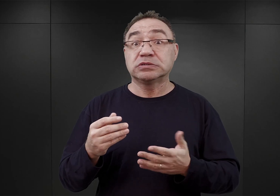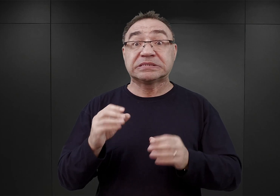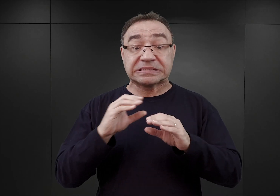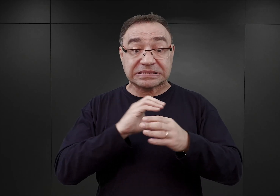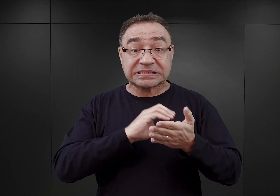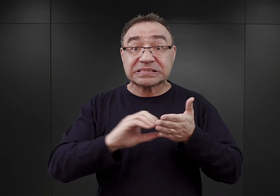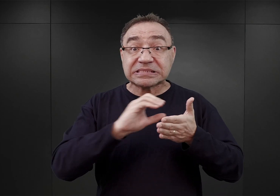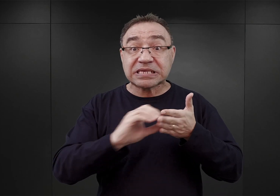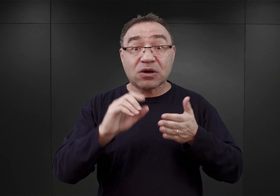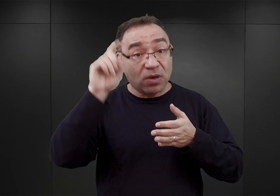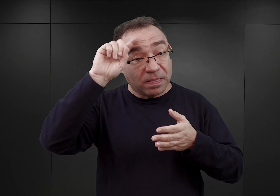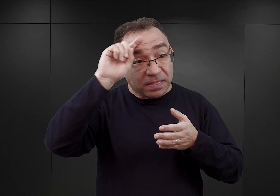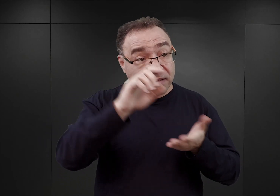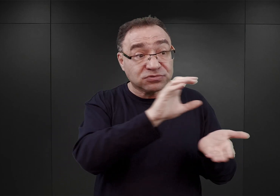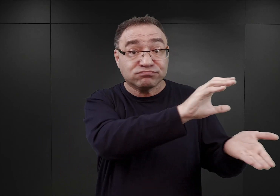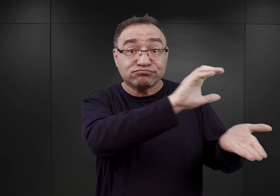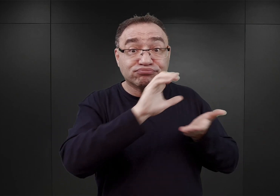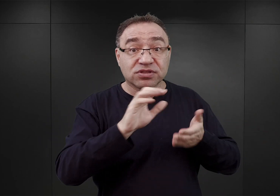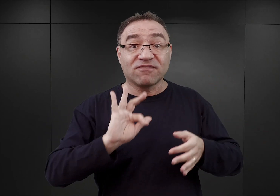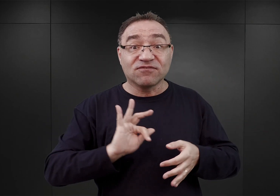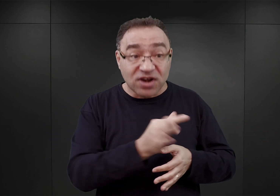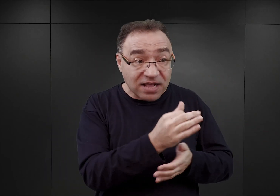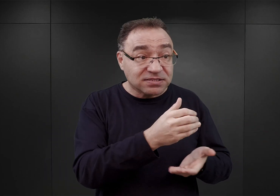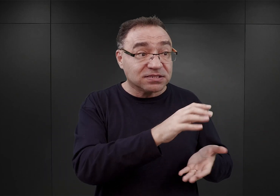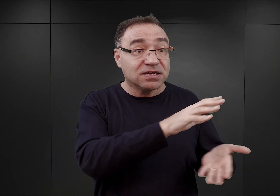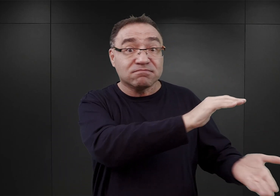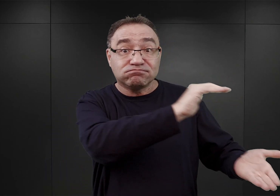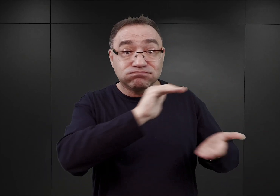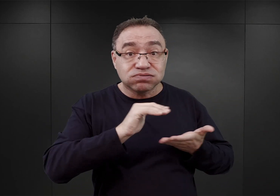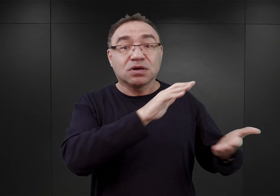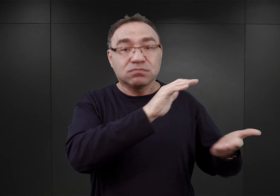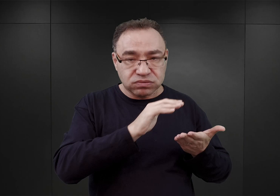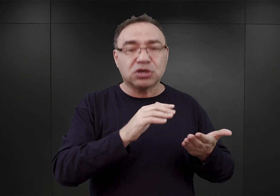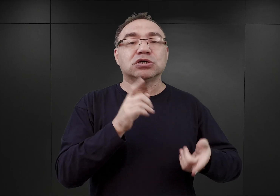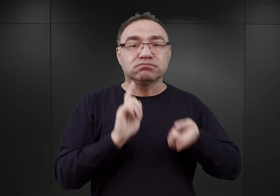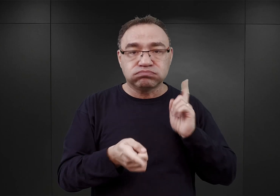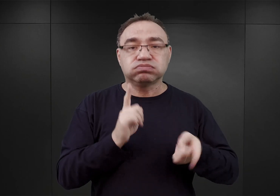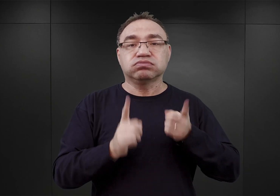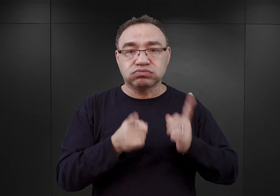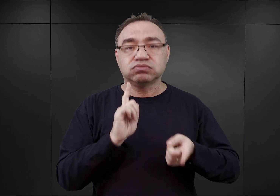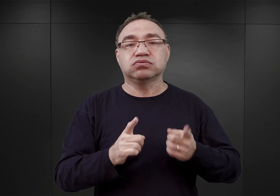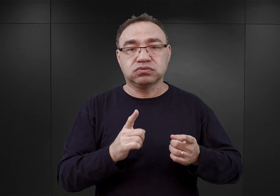z Niemiec i z Francji. Także wówczas to dopiero zaczęto nabudować piętra